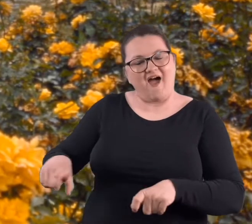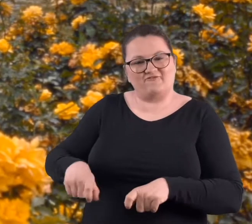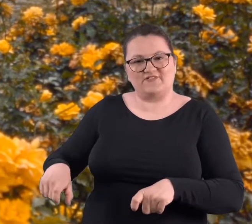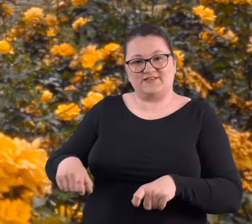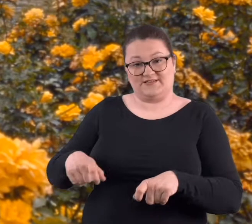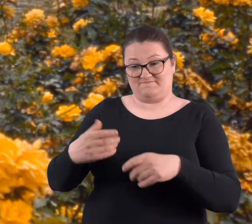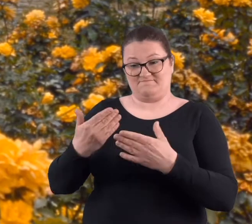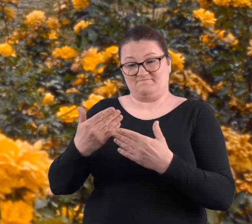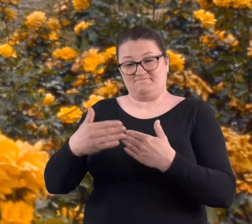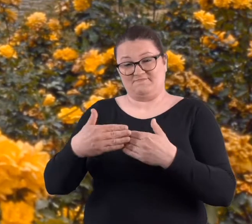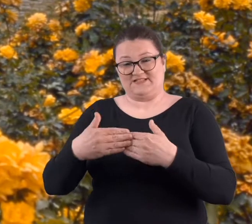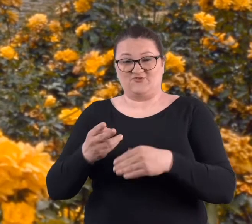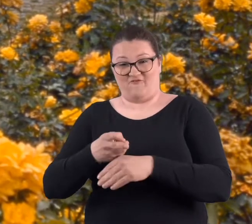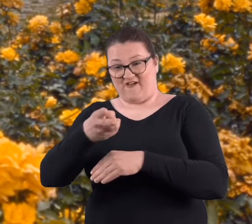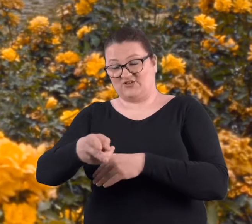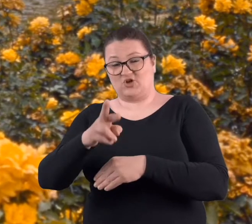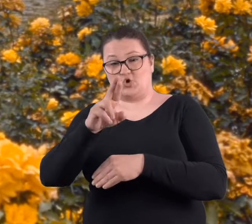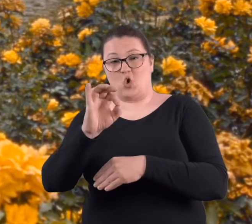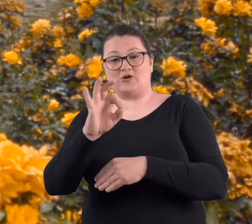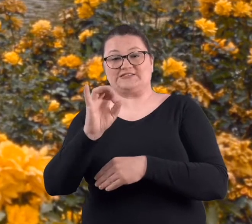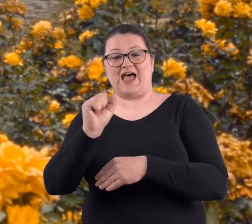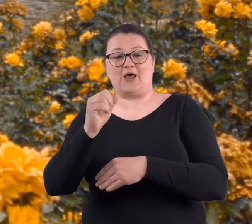i były ławki nad wejściem do rozarium,